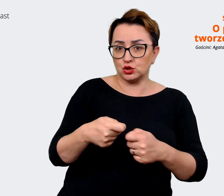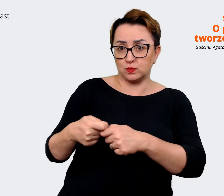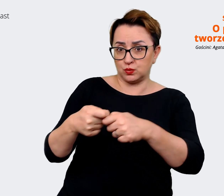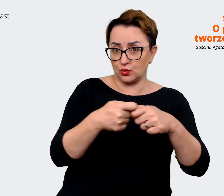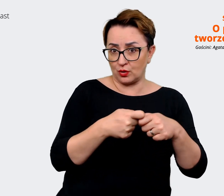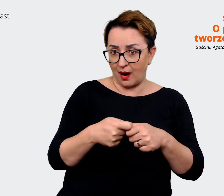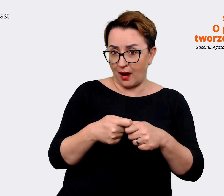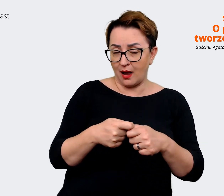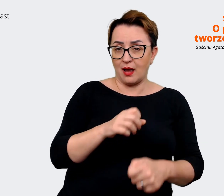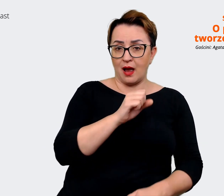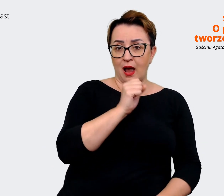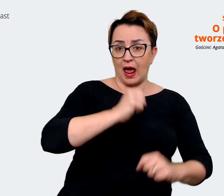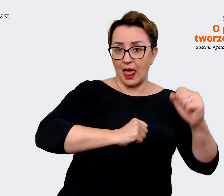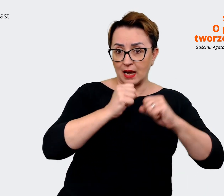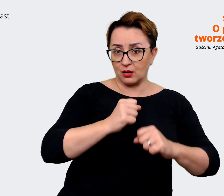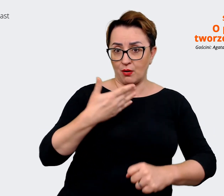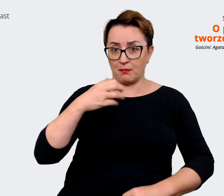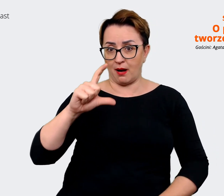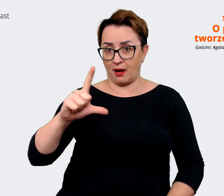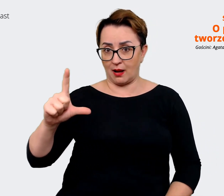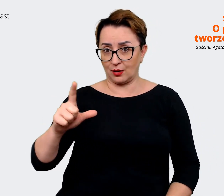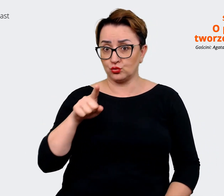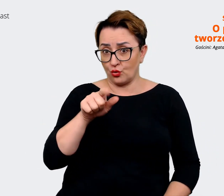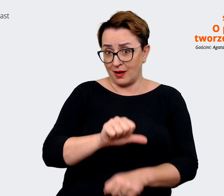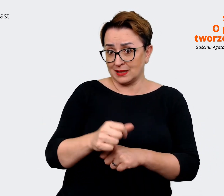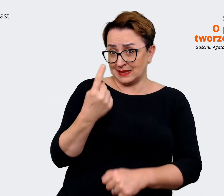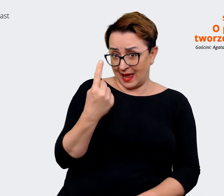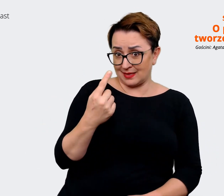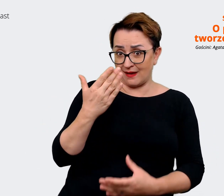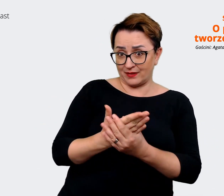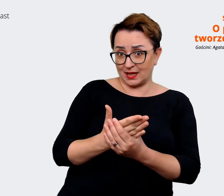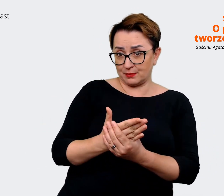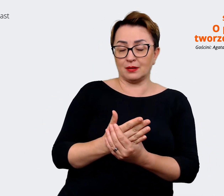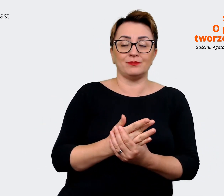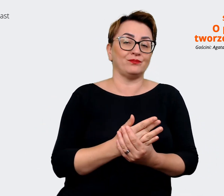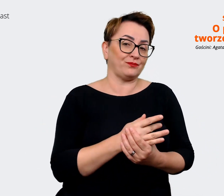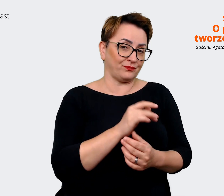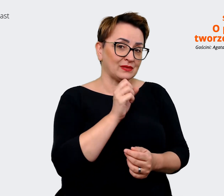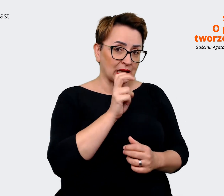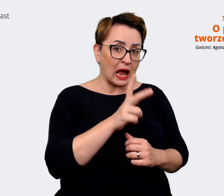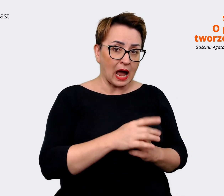jako jako jedna firma, tak naprawdę oczywiście. Agata: Natomiast właśnie w trakcie tych analiz